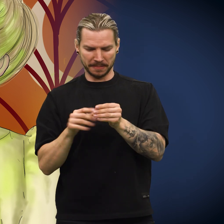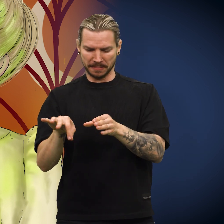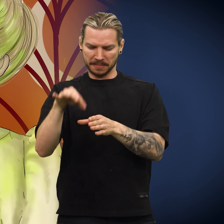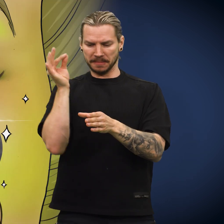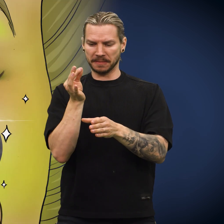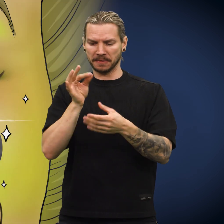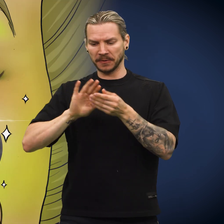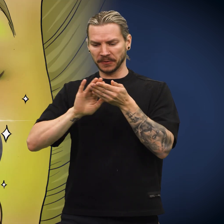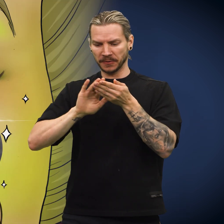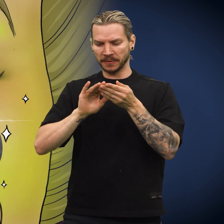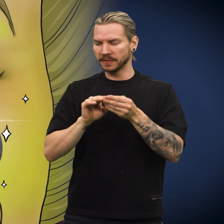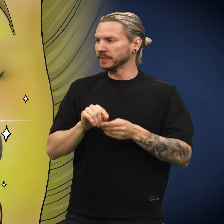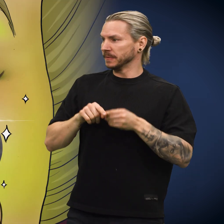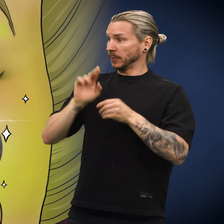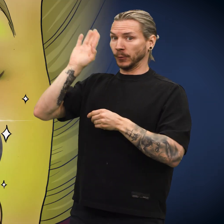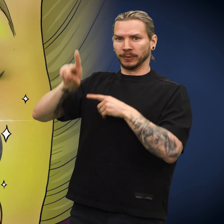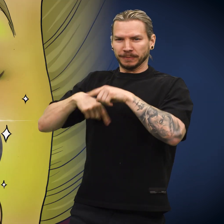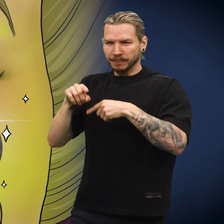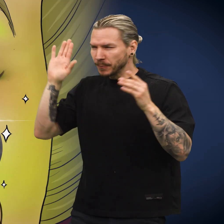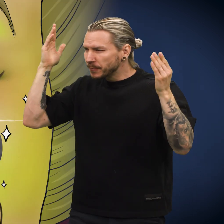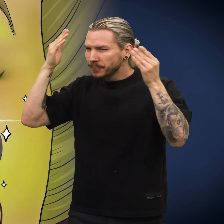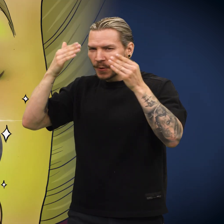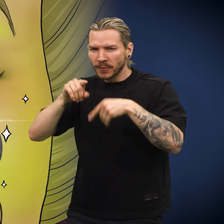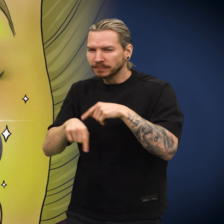Moren tok opp skillingen og tørket av den, før hun gikk ut i kveldsmørket.